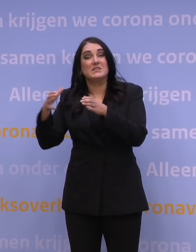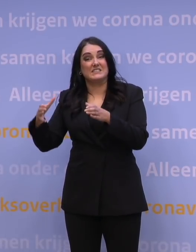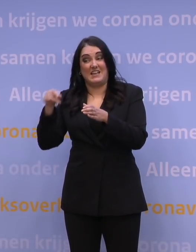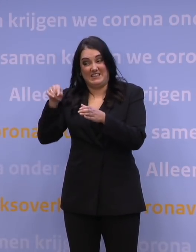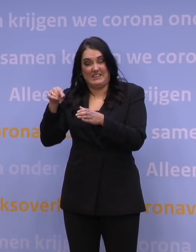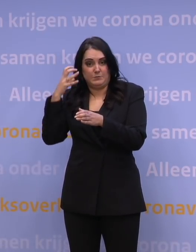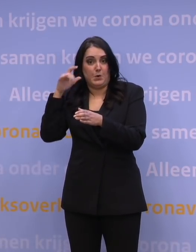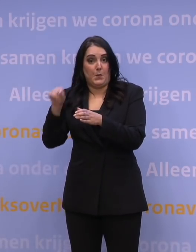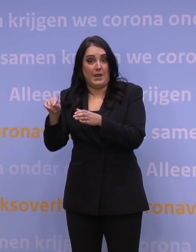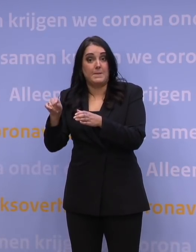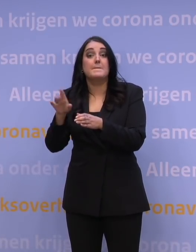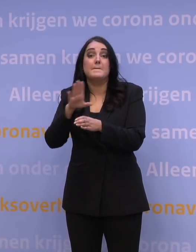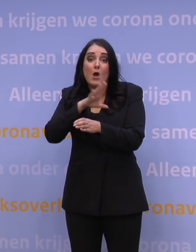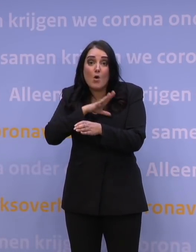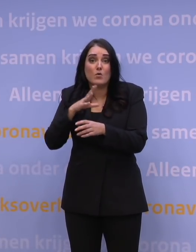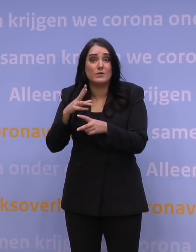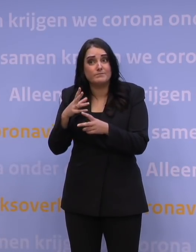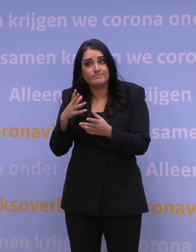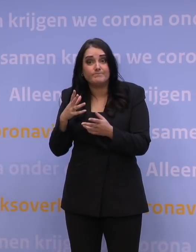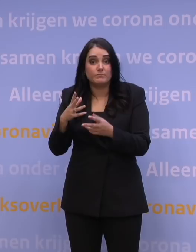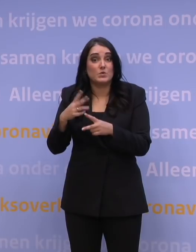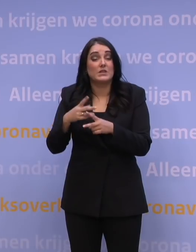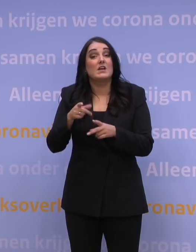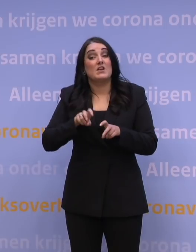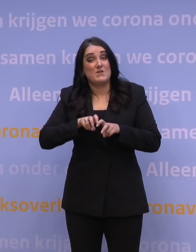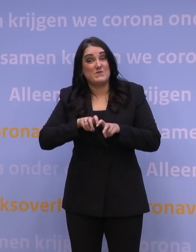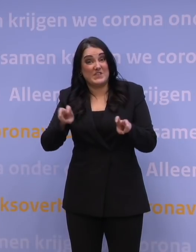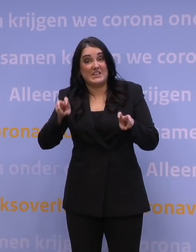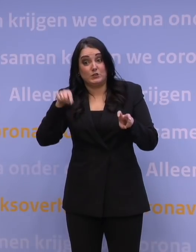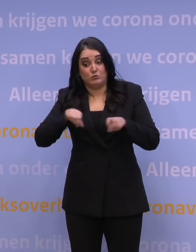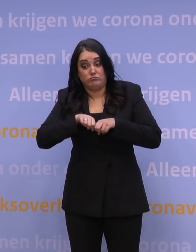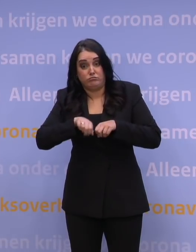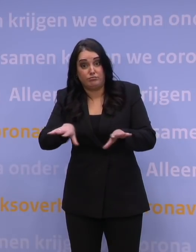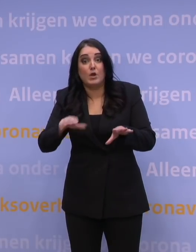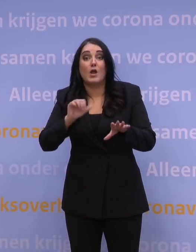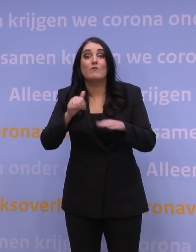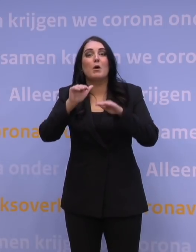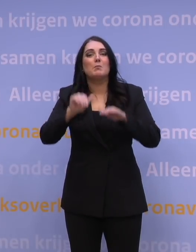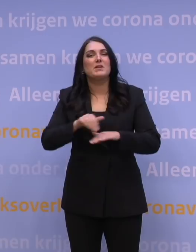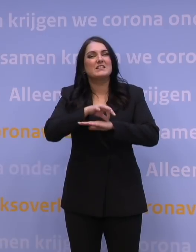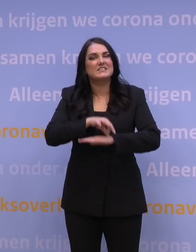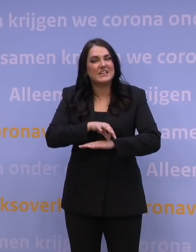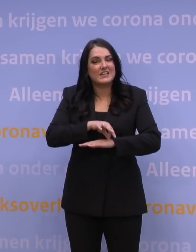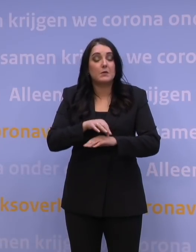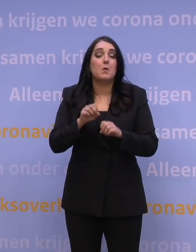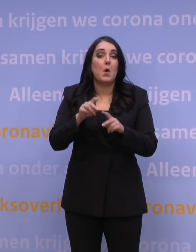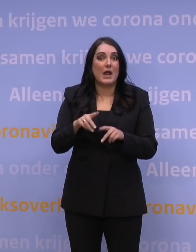Maar wat best ook denkbaar is, is dat dat virus minder ziekmakend is, maar niettemin door de grote aantallen toch een enorme druk geeft op de zorg.